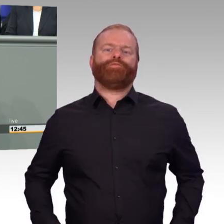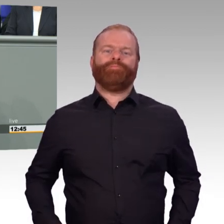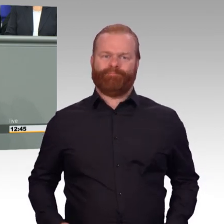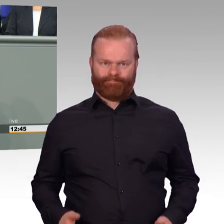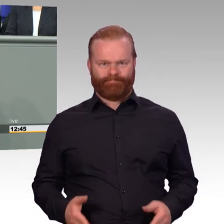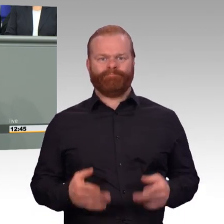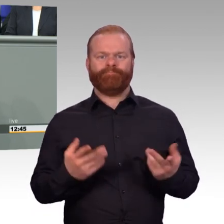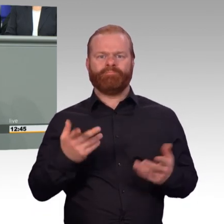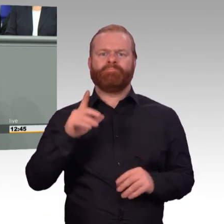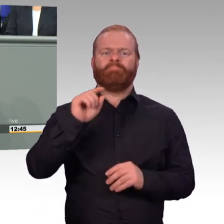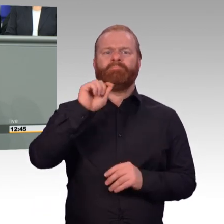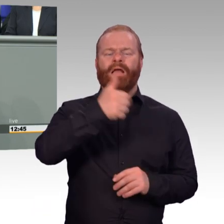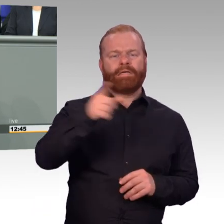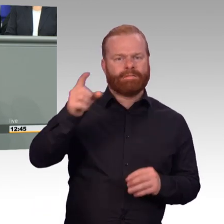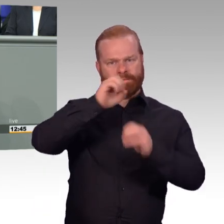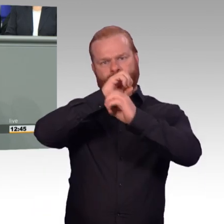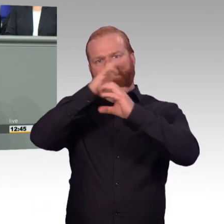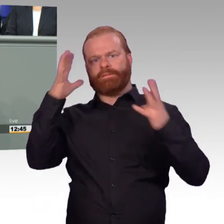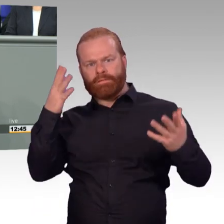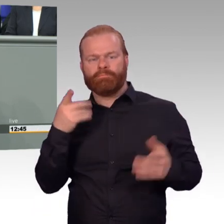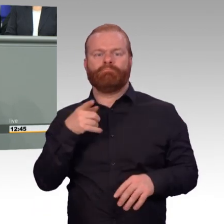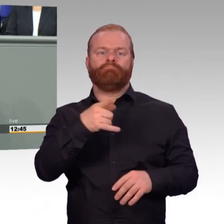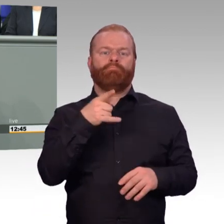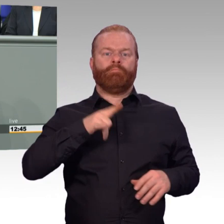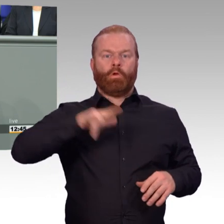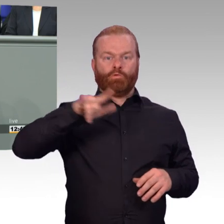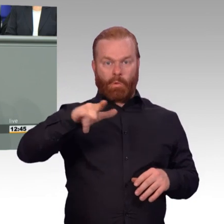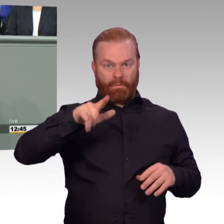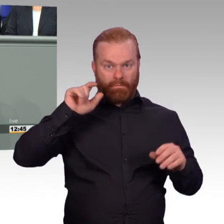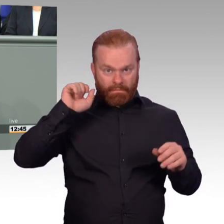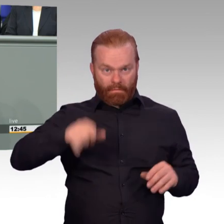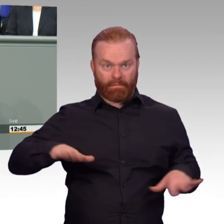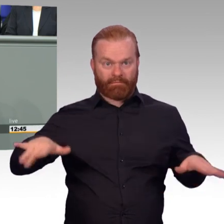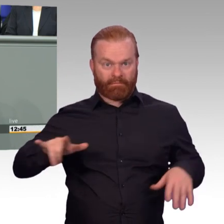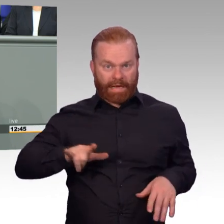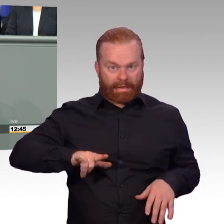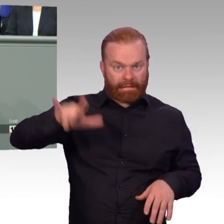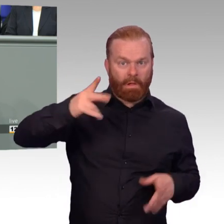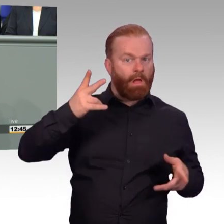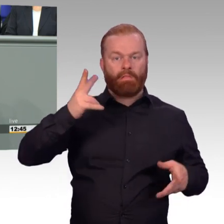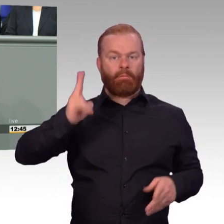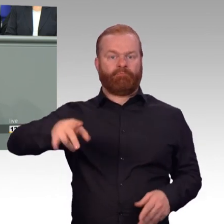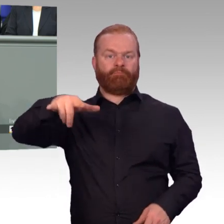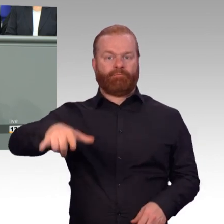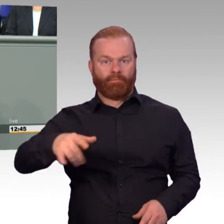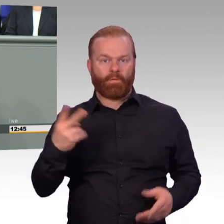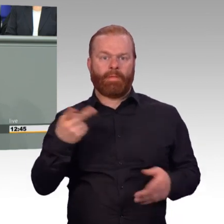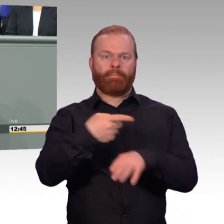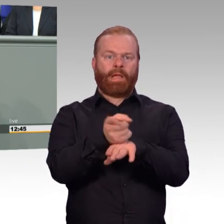Erstens gibt es genügend Soldaten? Und zweitens sind die vorhandenen Soldaten auch bereit,